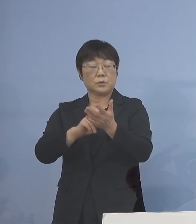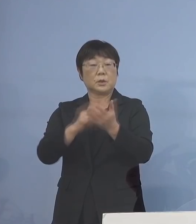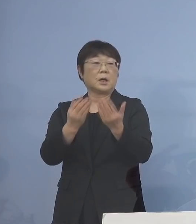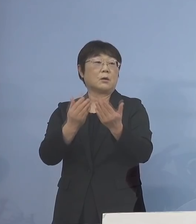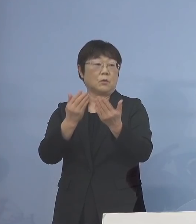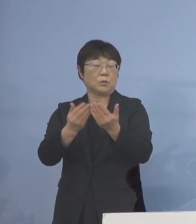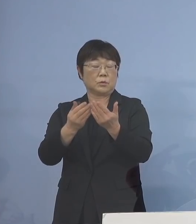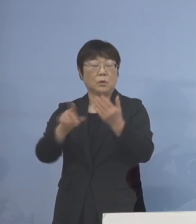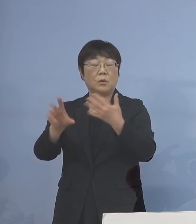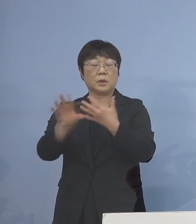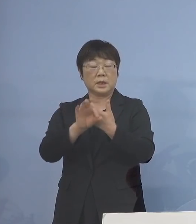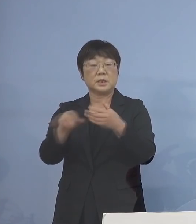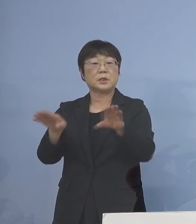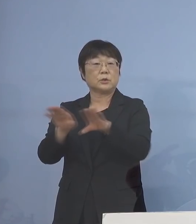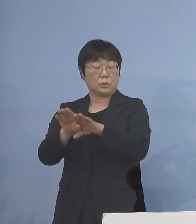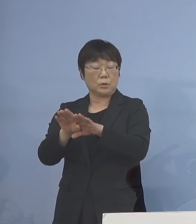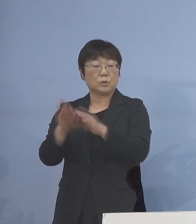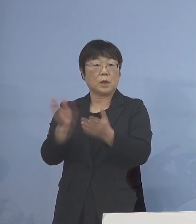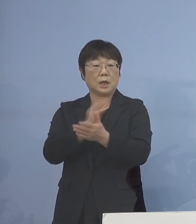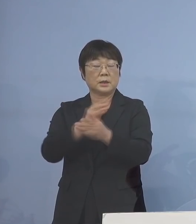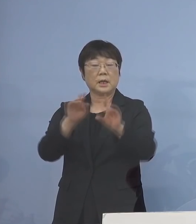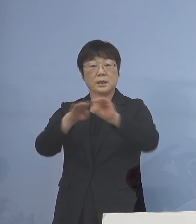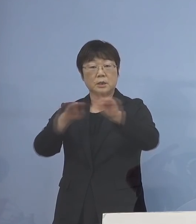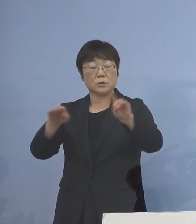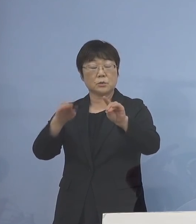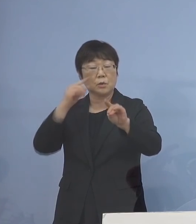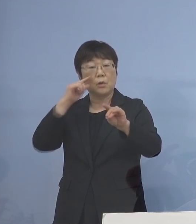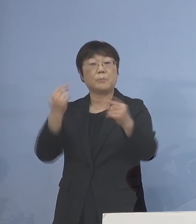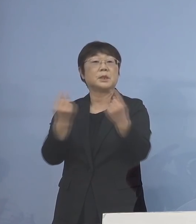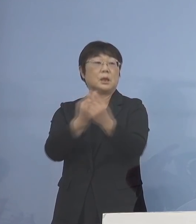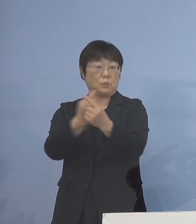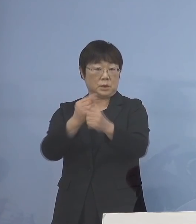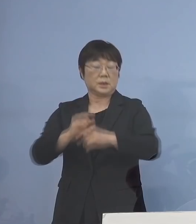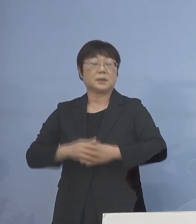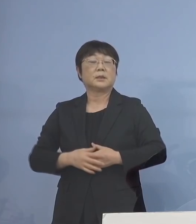判断基準の見直しについて であります